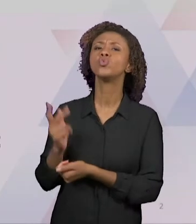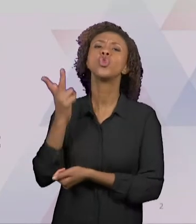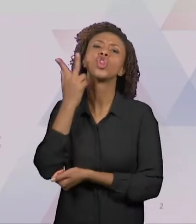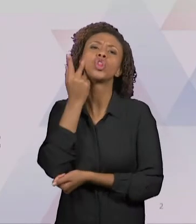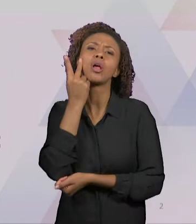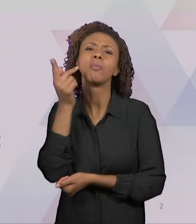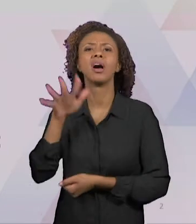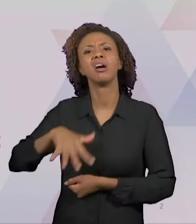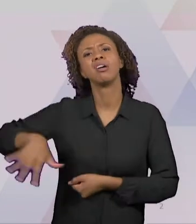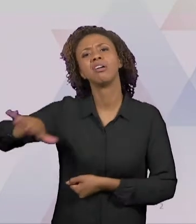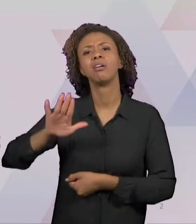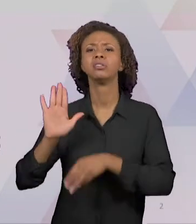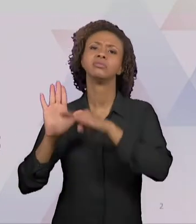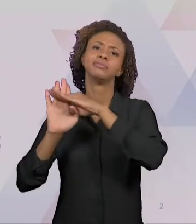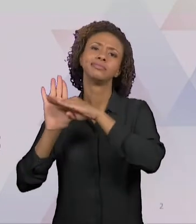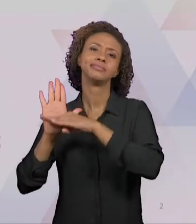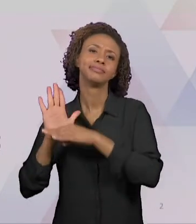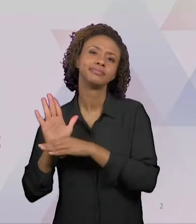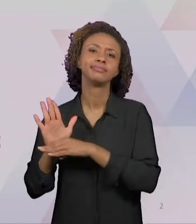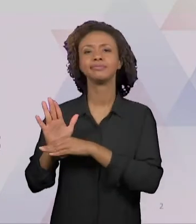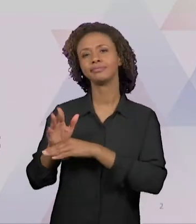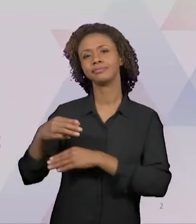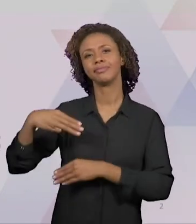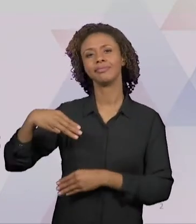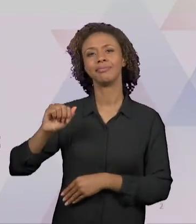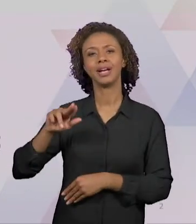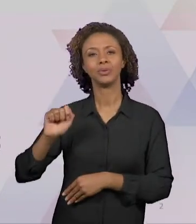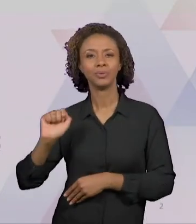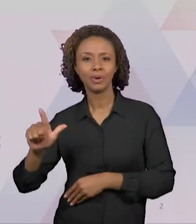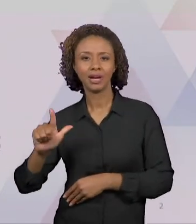PROGRAMAS, DOS MANUAIS DIDÁTICOS, DAS APOSTILA